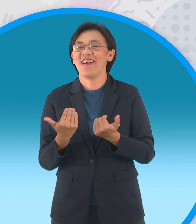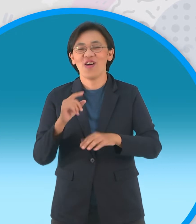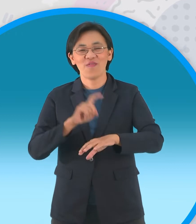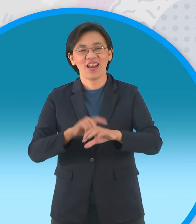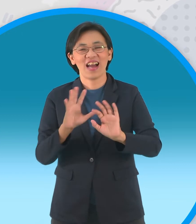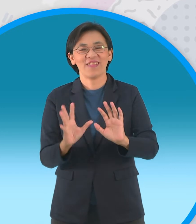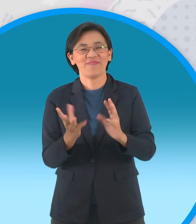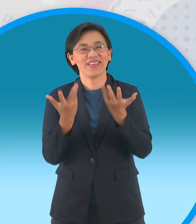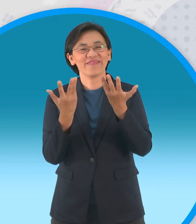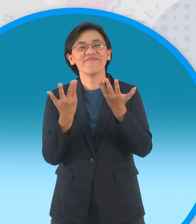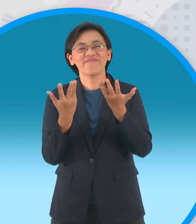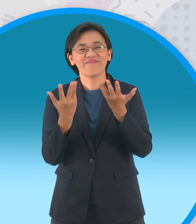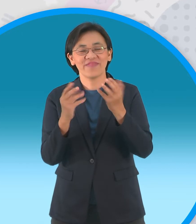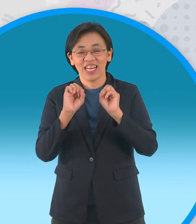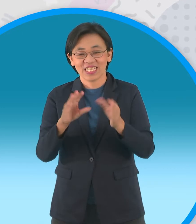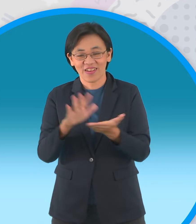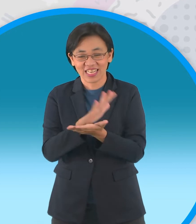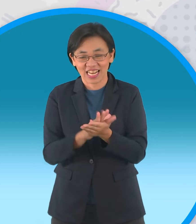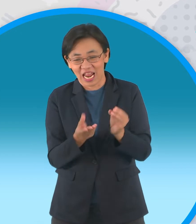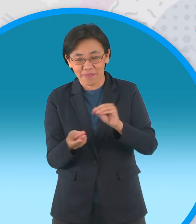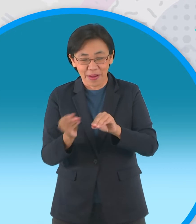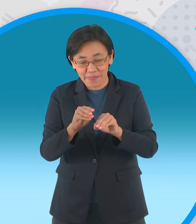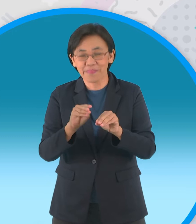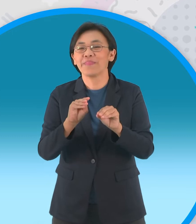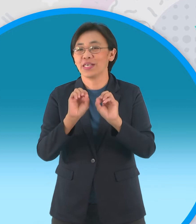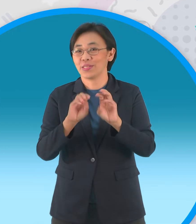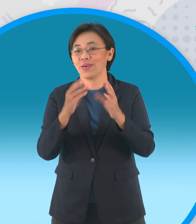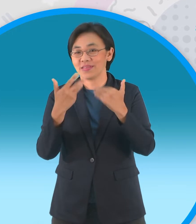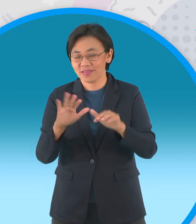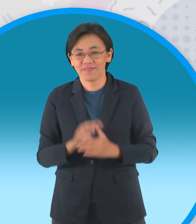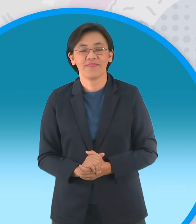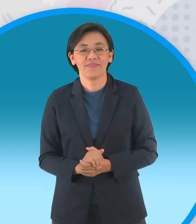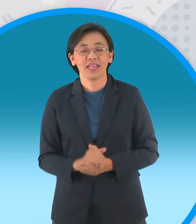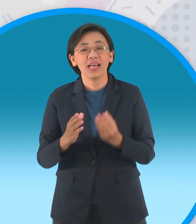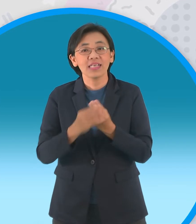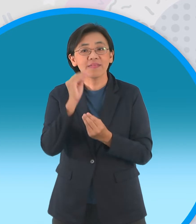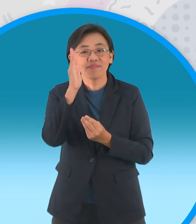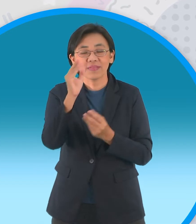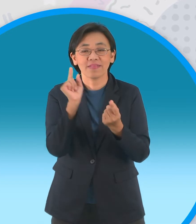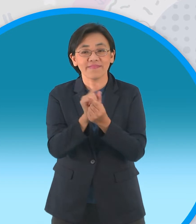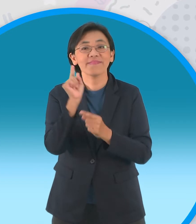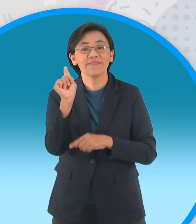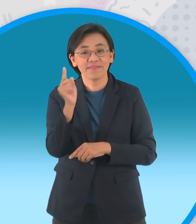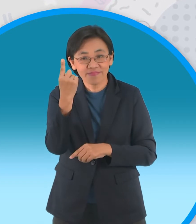สำหรับช่วงกระดาษพับรับอาเซียน สำหรับสัปดาห์หน้าเจอกันใหม่นะครับบ๊ายบาย